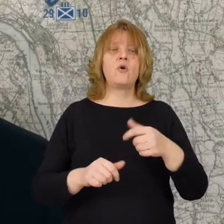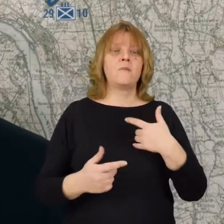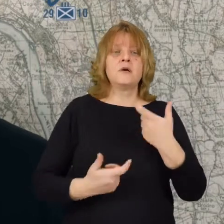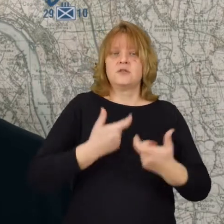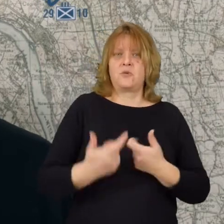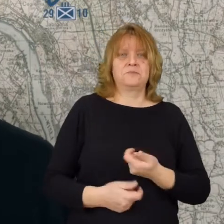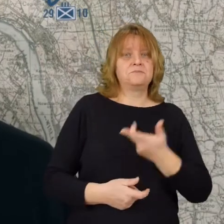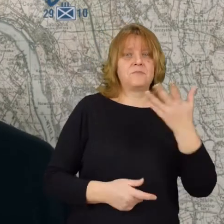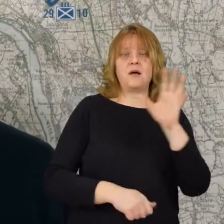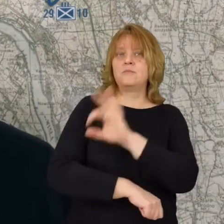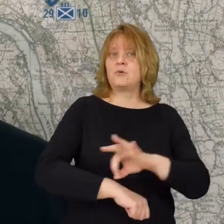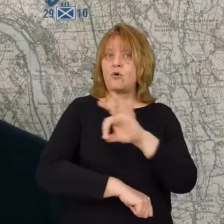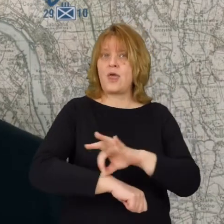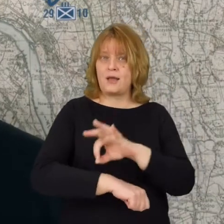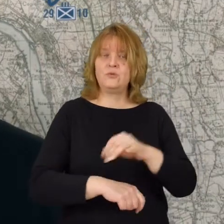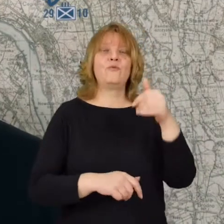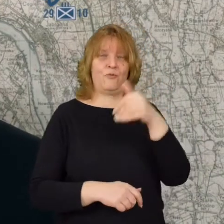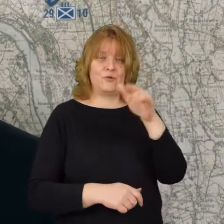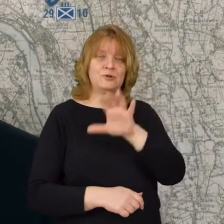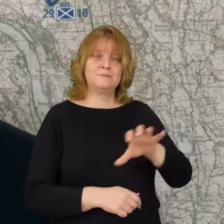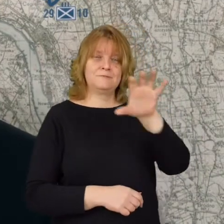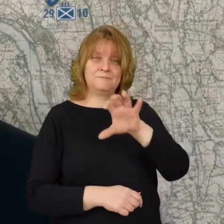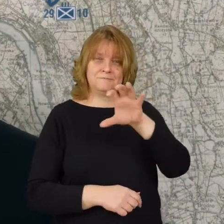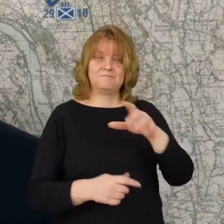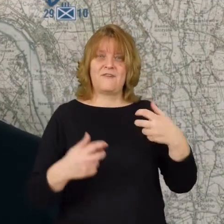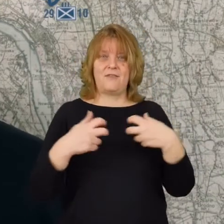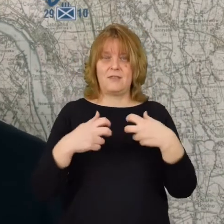Zrobiliśmy kilka projektów możecie Państwo do nich dotrzeć w sieci.